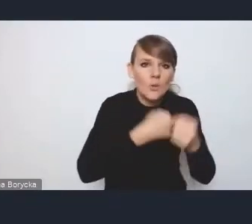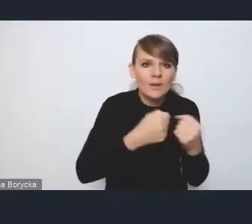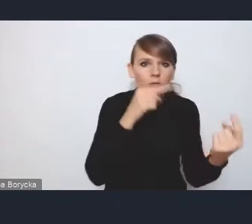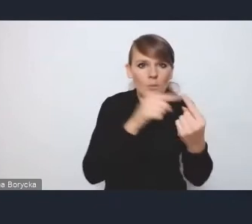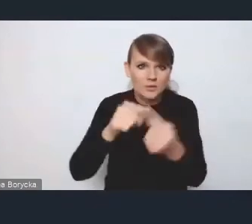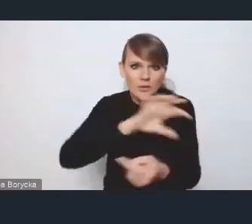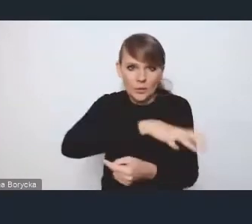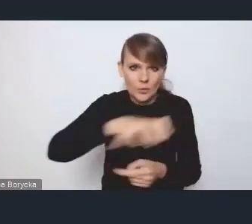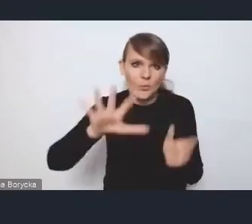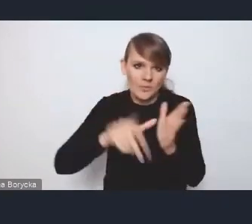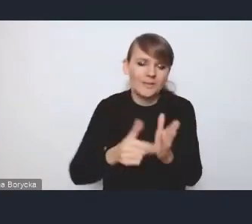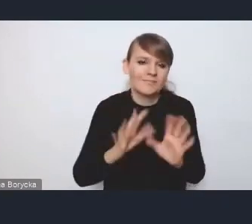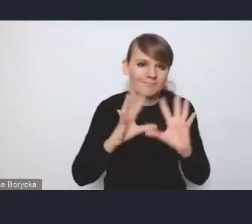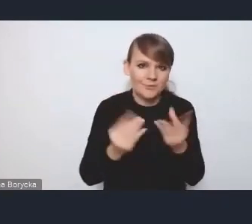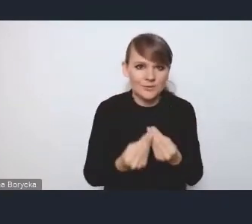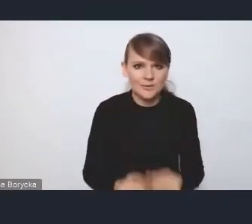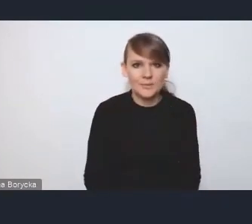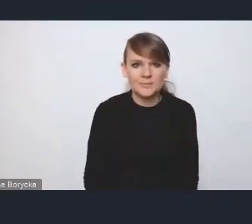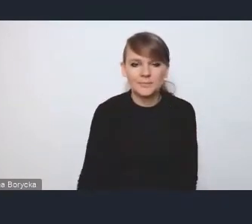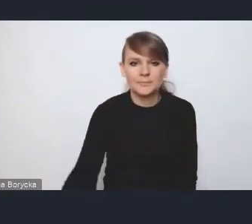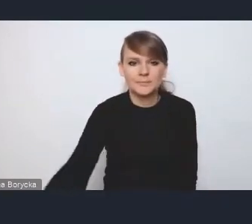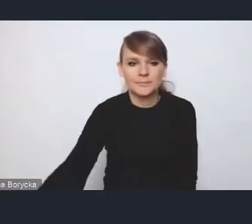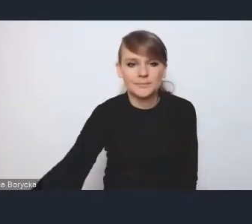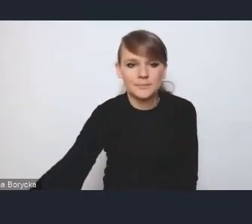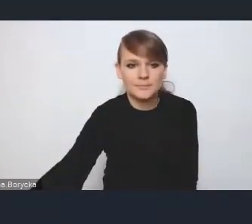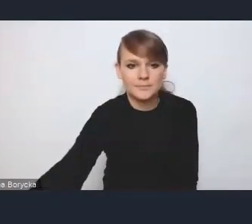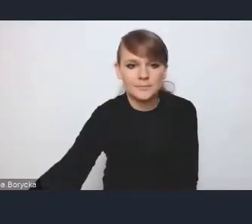Tyle z mojej strony. Bardzo dziękuję panu.